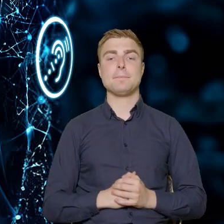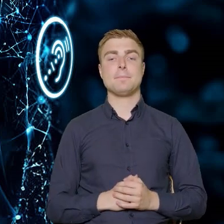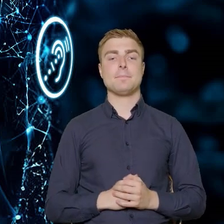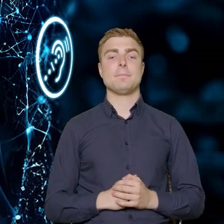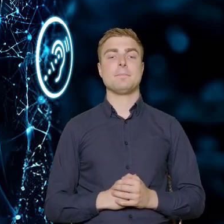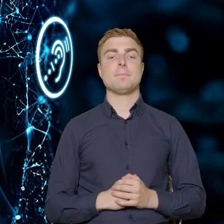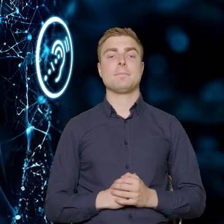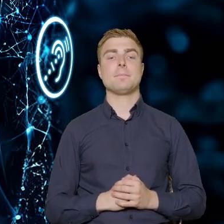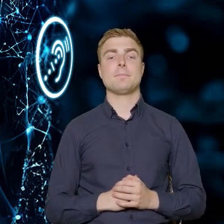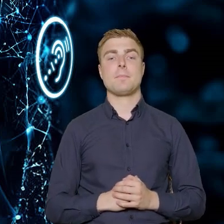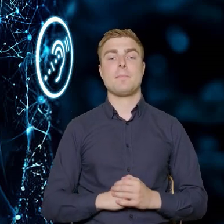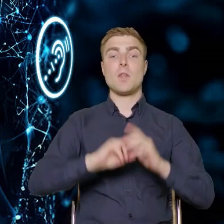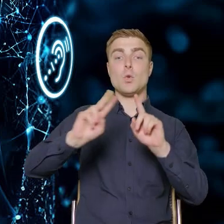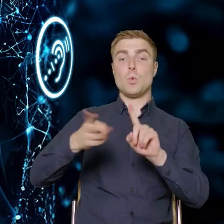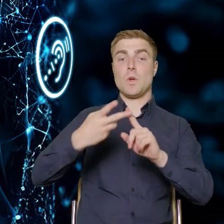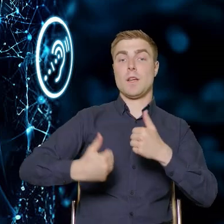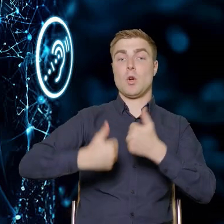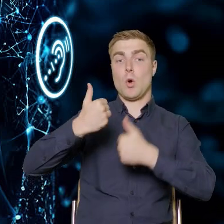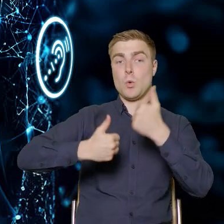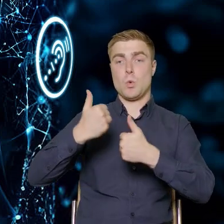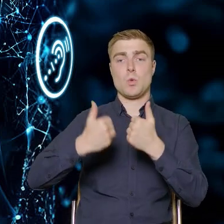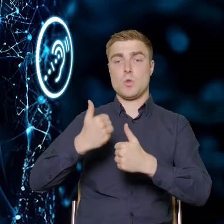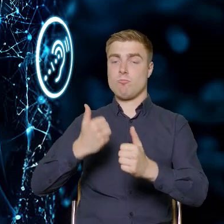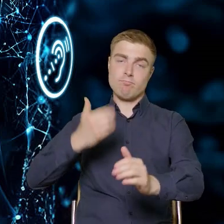Drugi konkurs, który jest bezpośrednio dedykowany